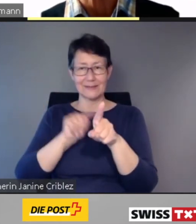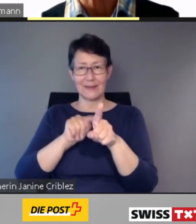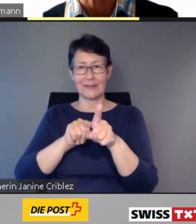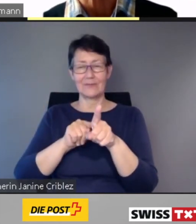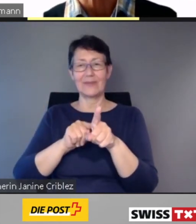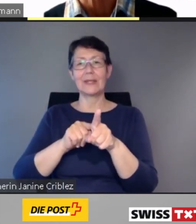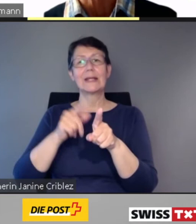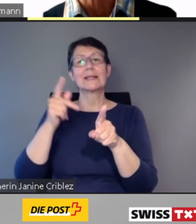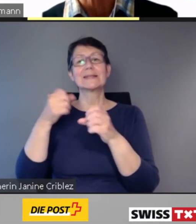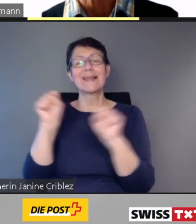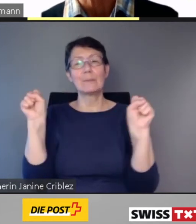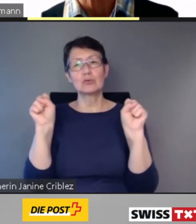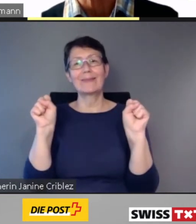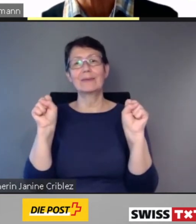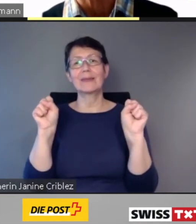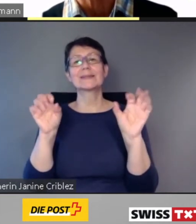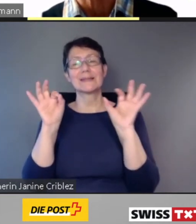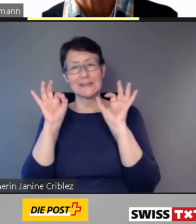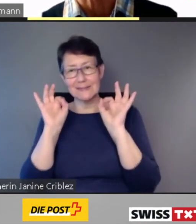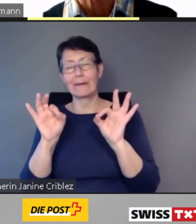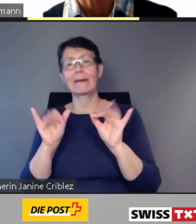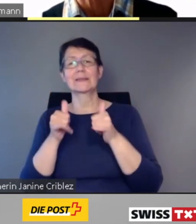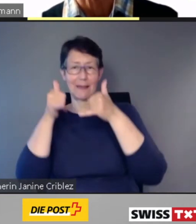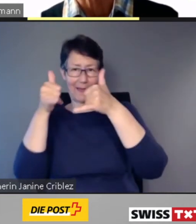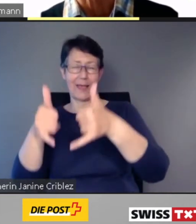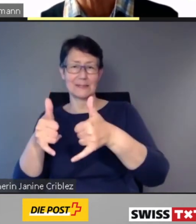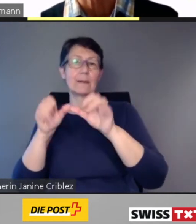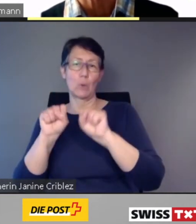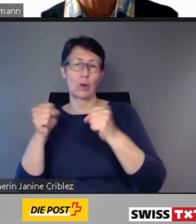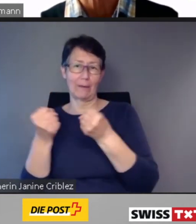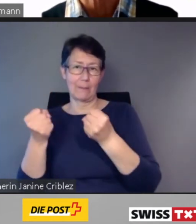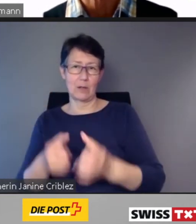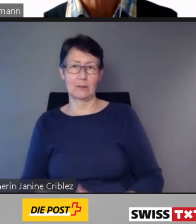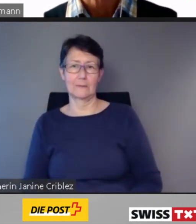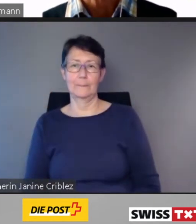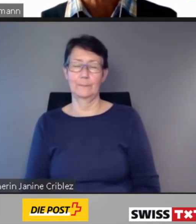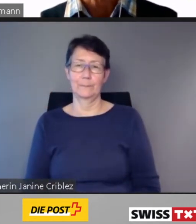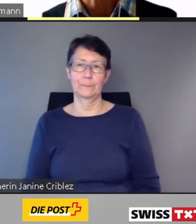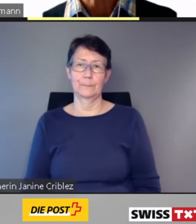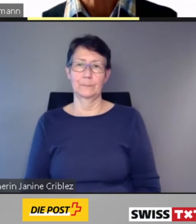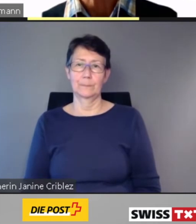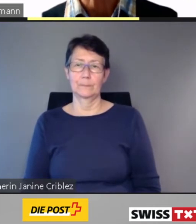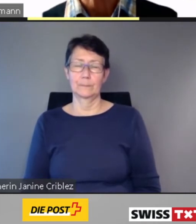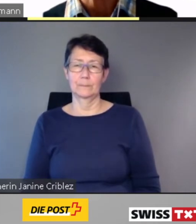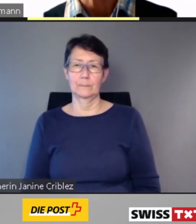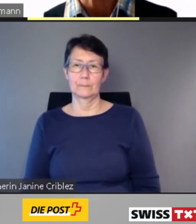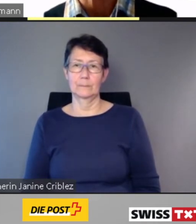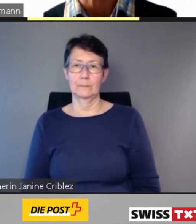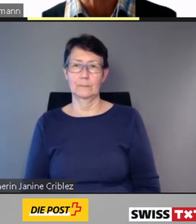wird damit ein selbständiges und sicheres Reisen möglich. In den Fernverkehrszügen der SBB informiert die App